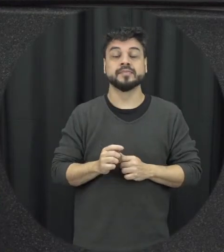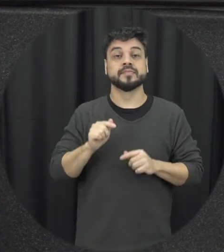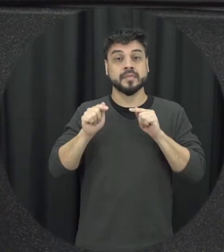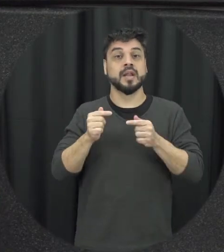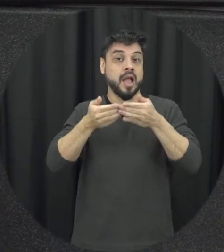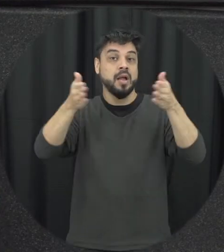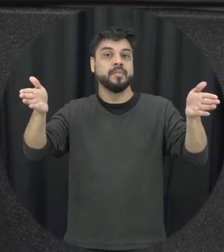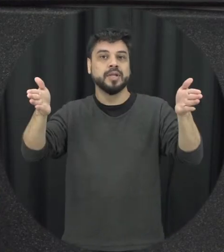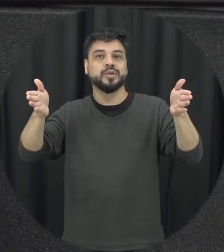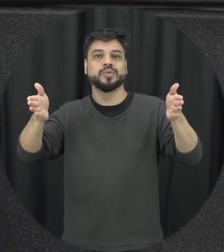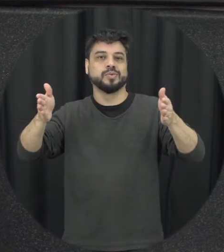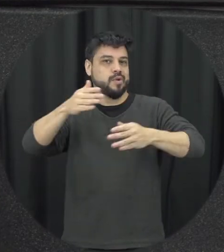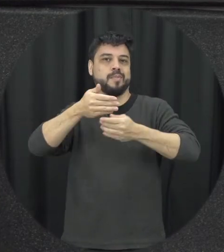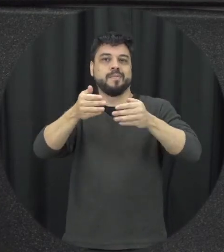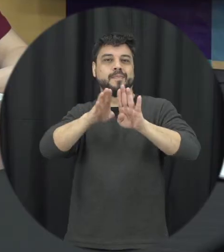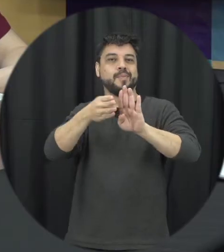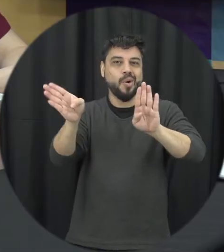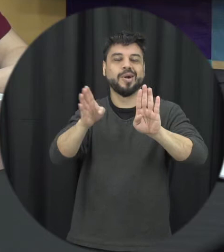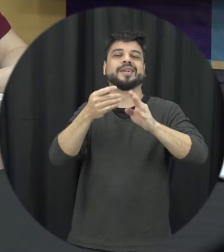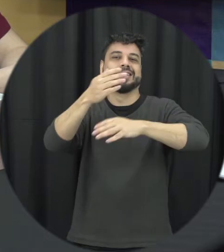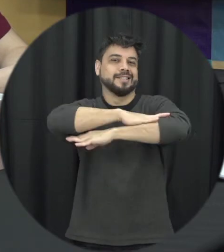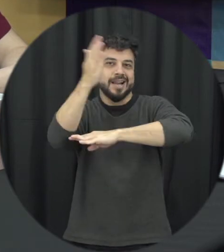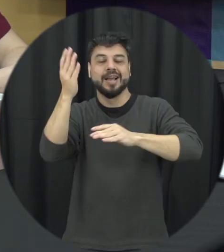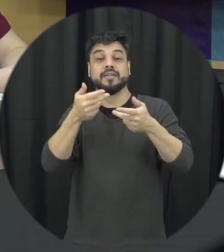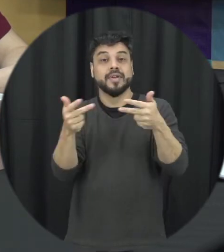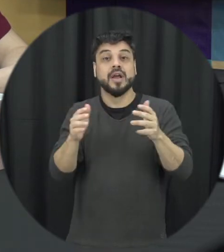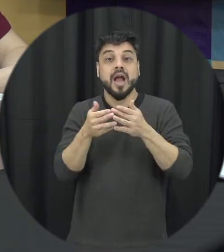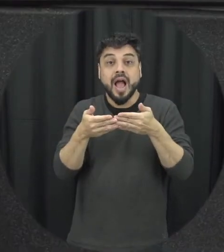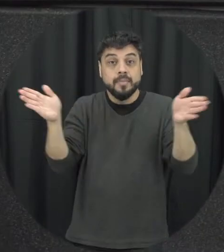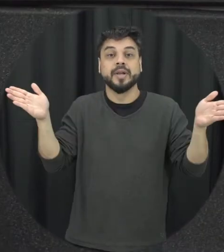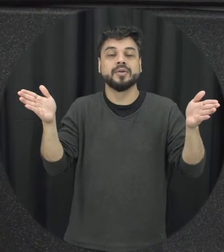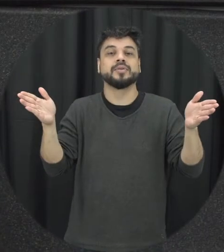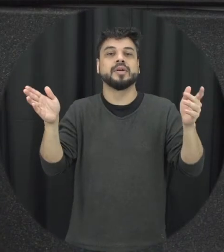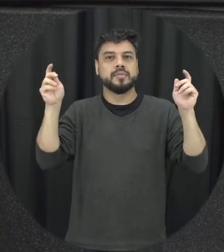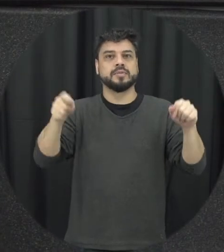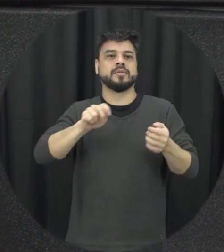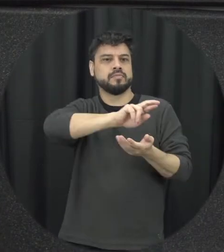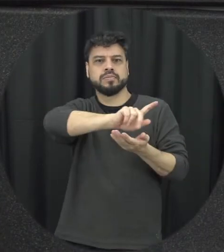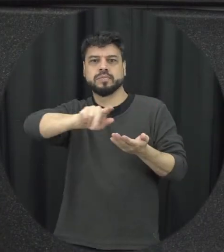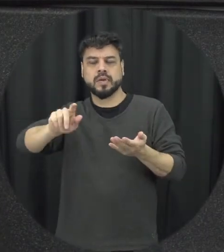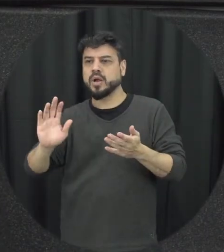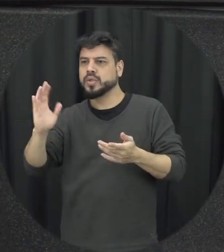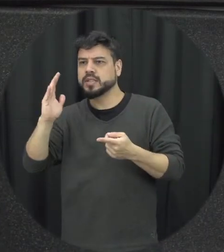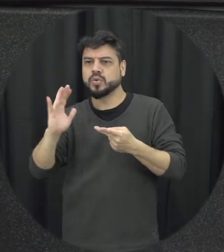contra mulher fossem também tipificadas então o feminicídio obter uma específica que trata